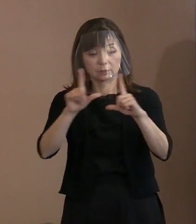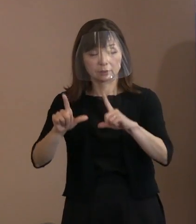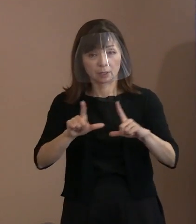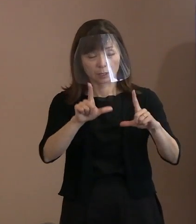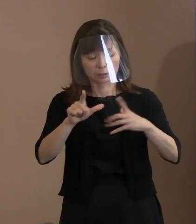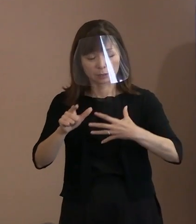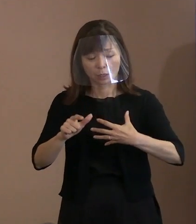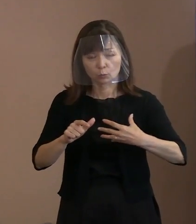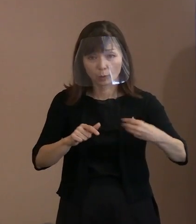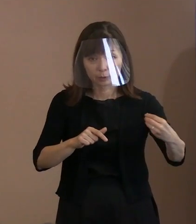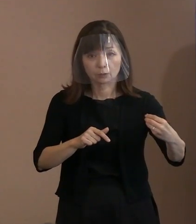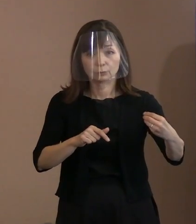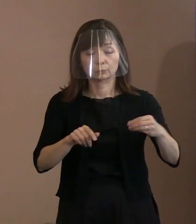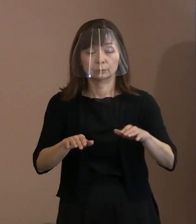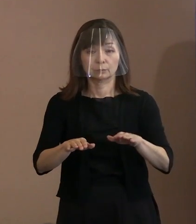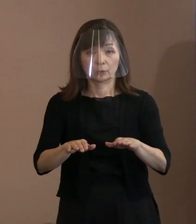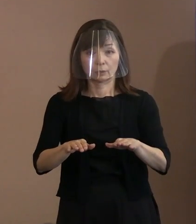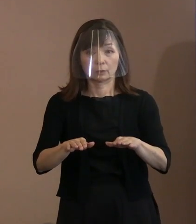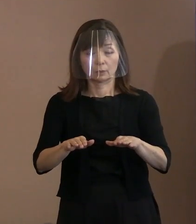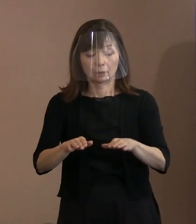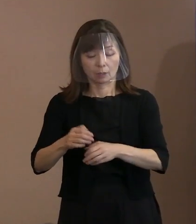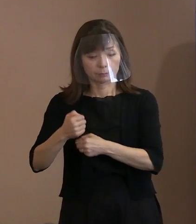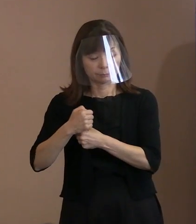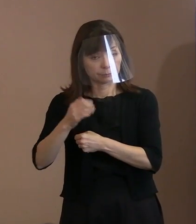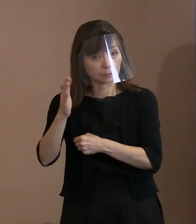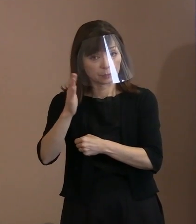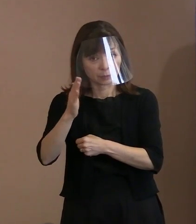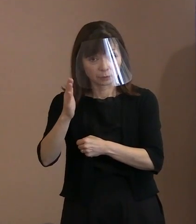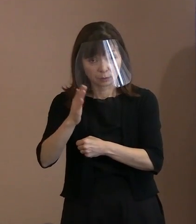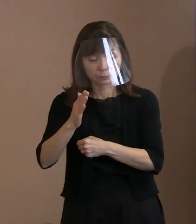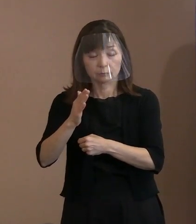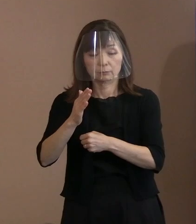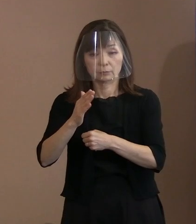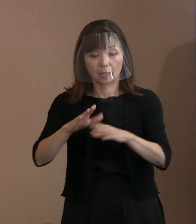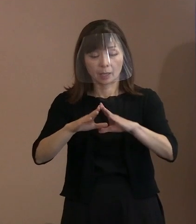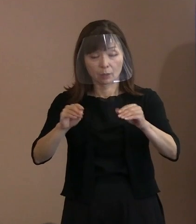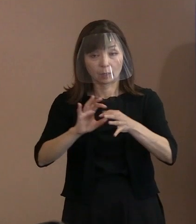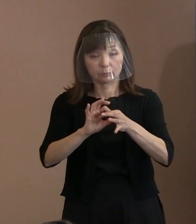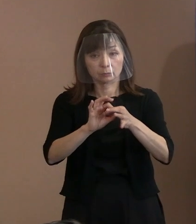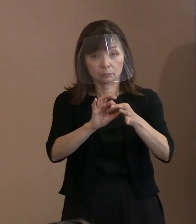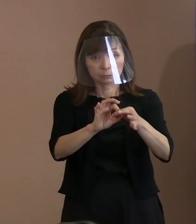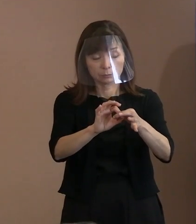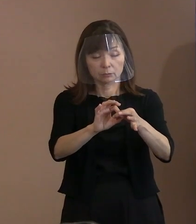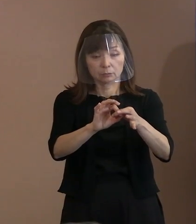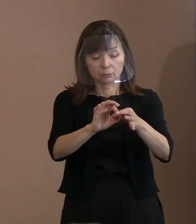武力によらず平和を維持するという 理想の追求を放棄するといったことは､